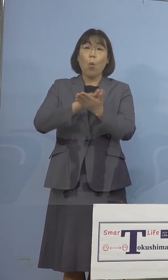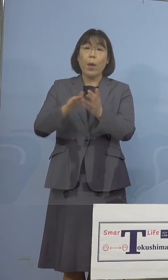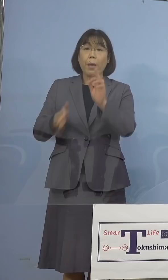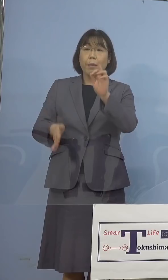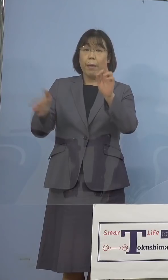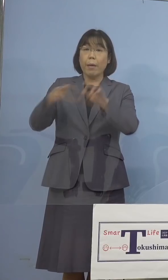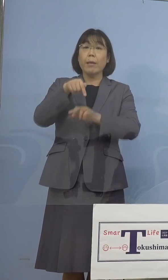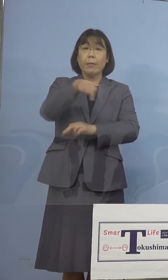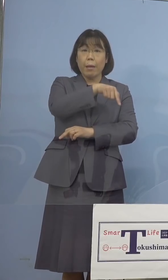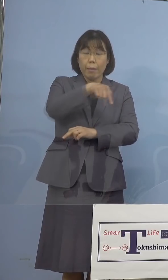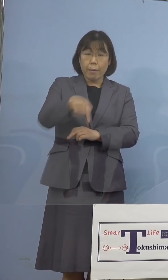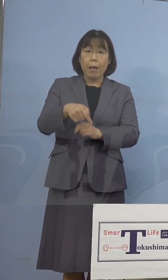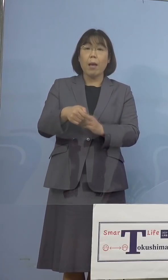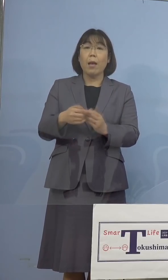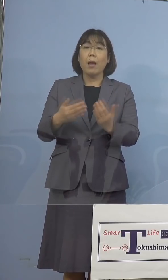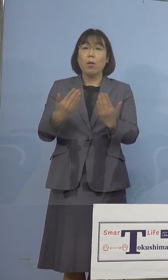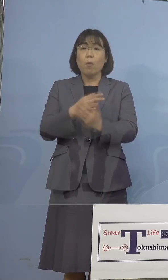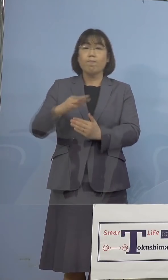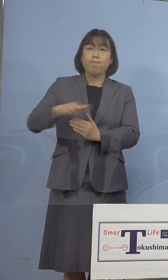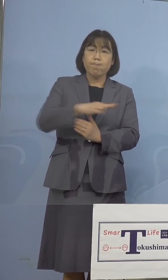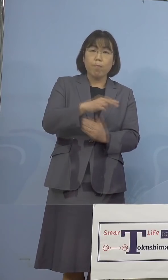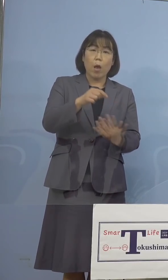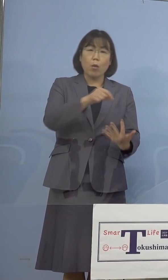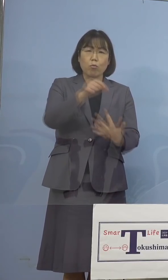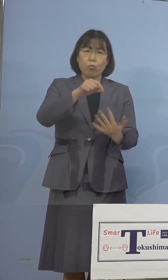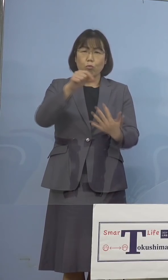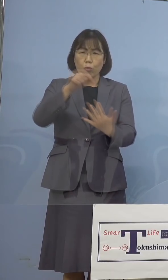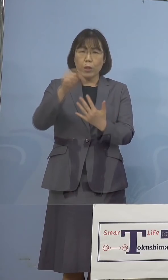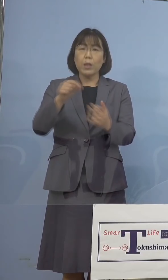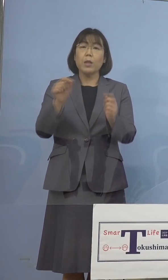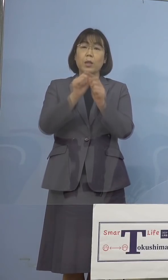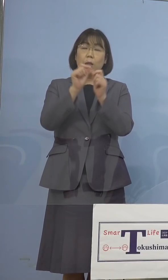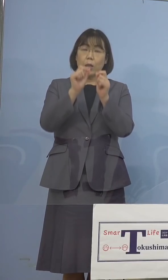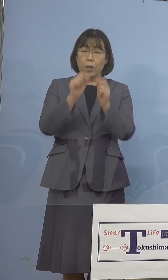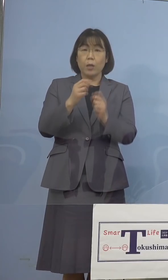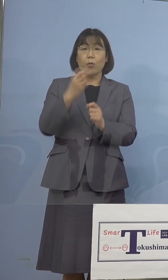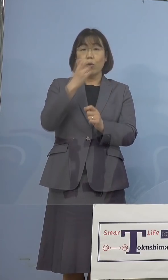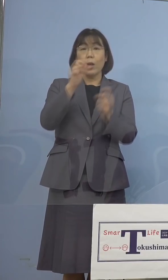変異株スクリーニング検査の結果 について、今日は水曜日ですので